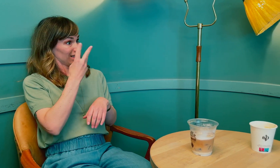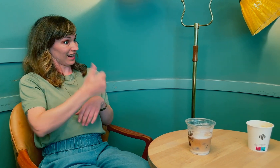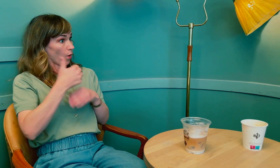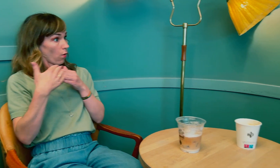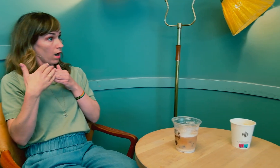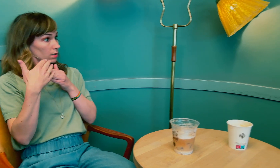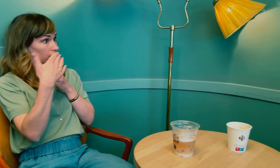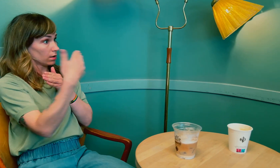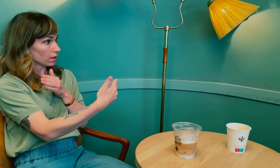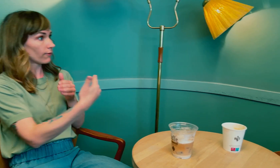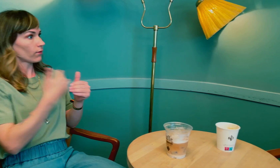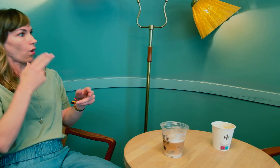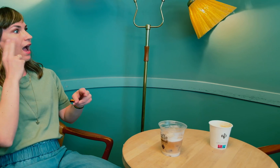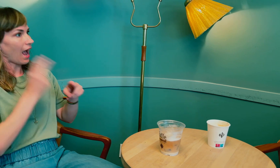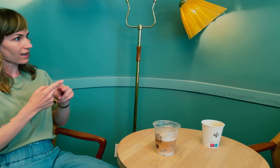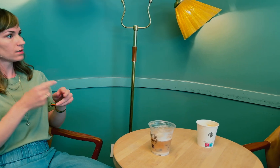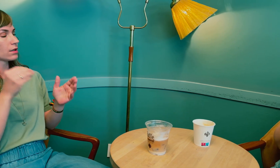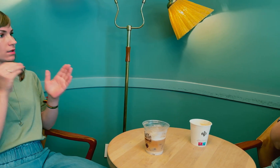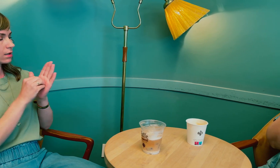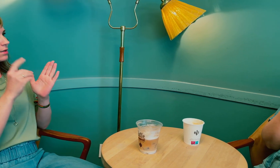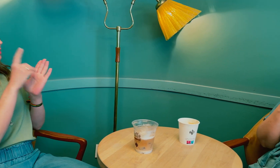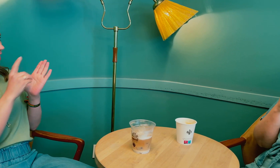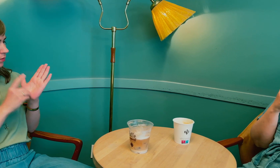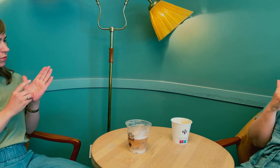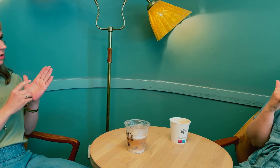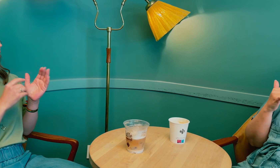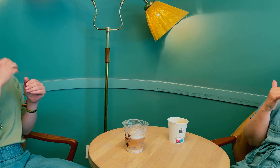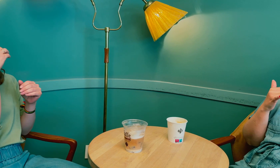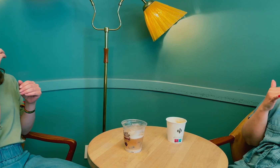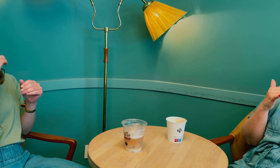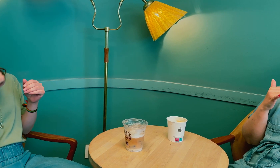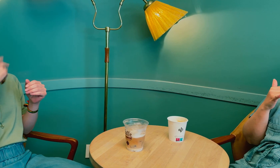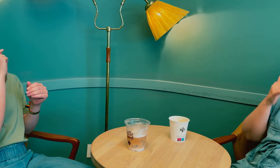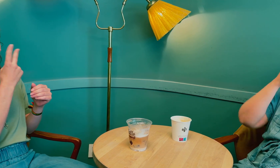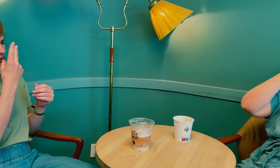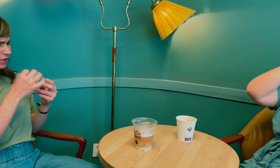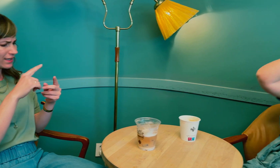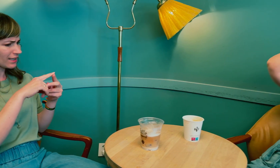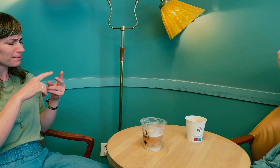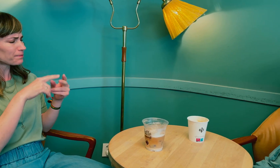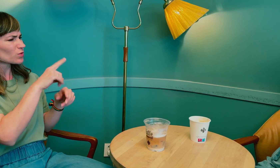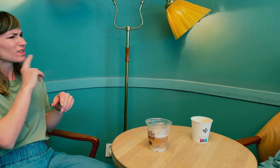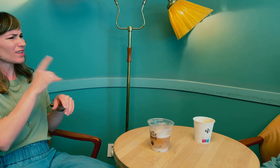Så det tok tre år før du endelig fikk diagnose. Jeg er nysgjerrig, i løpet av de to årene …